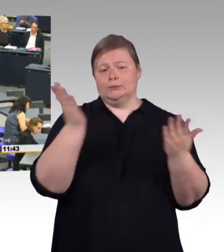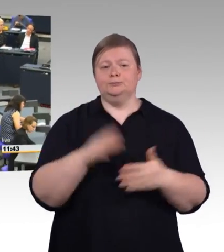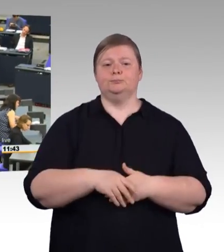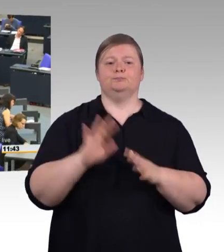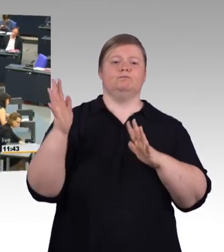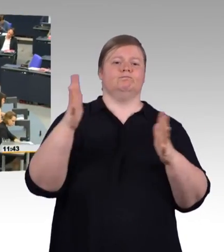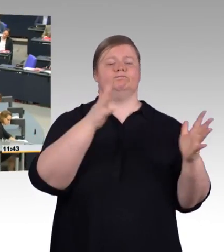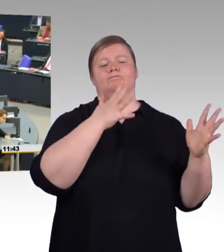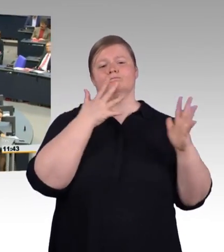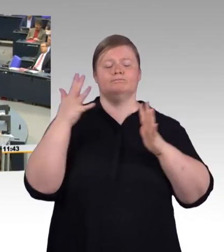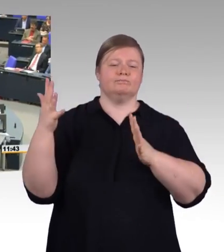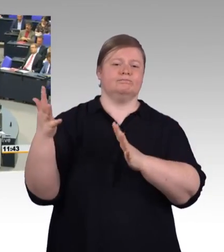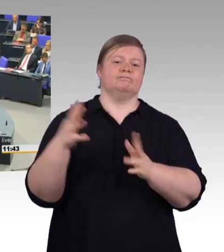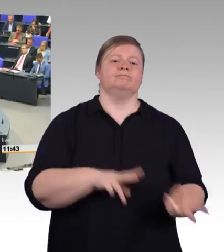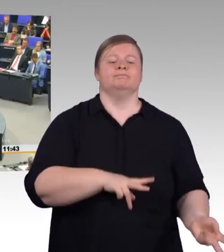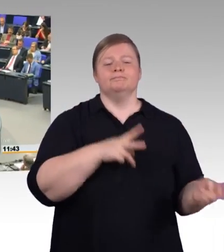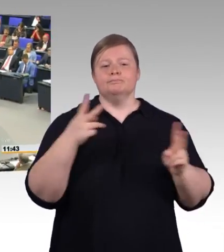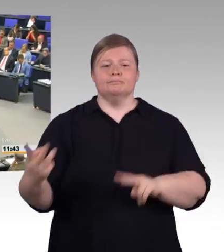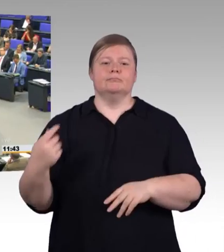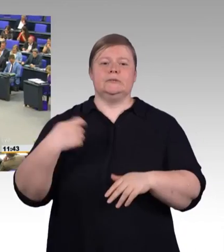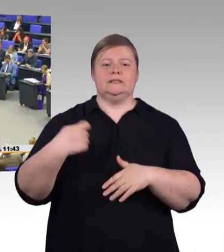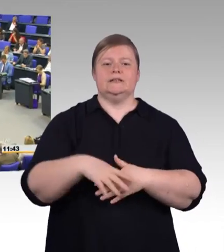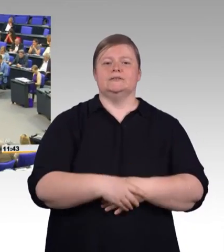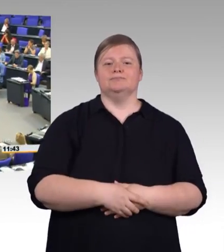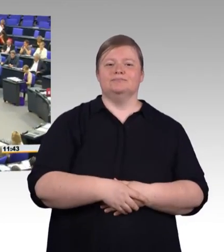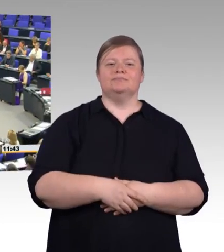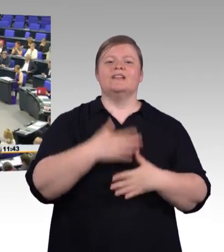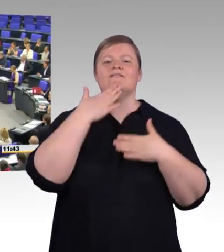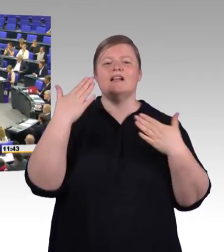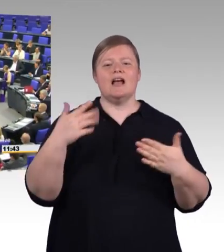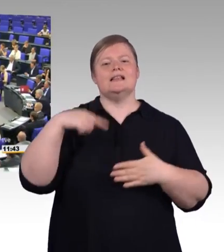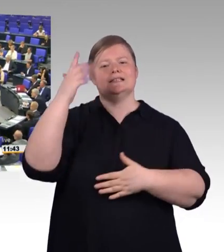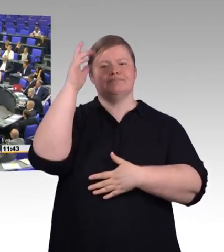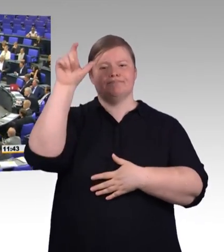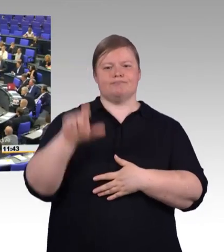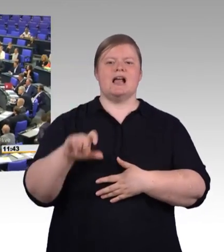(Rednerwechsel) Sehr geehrter Herr Präsident, liebe Kolleginnen und Kollegen des Hauses, sehr geehrte Gäste auf den Tribünen,